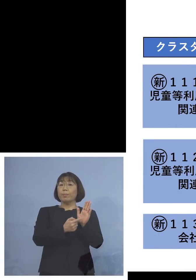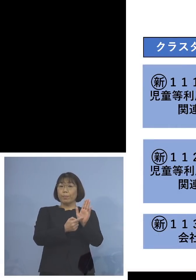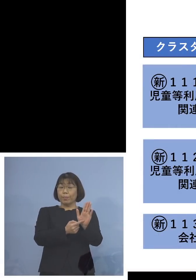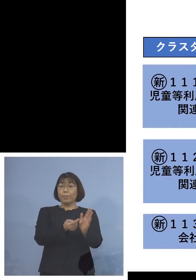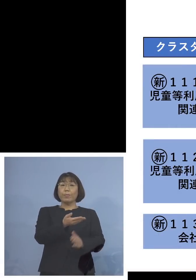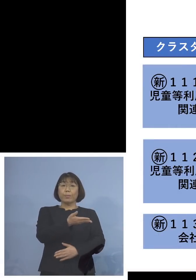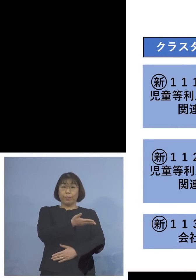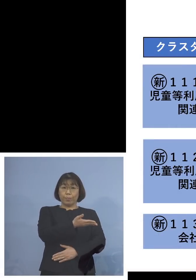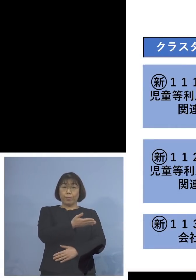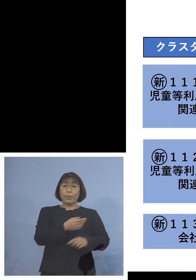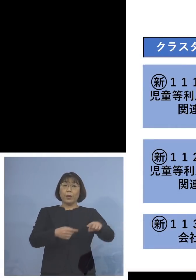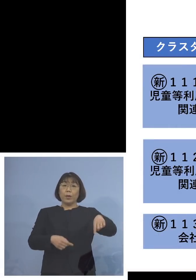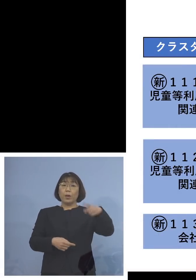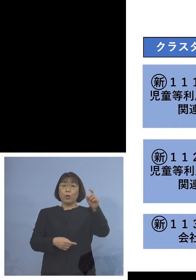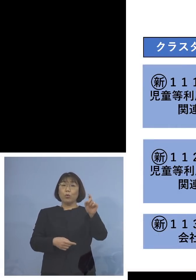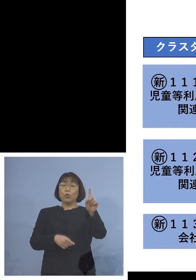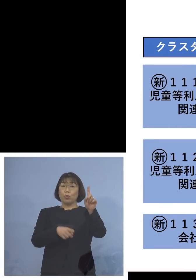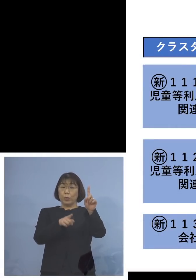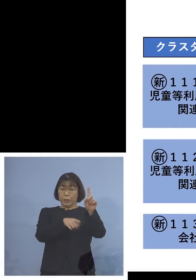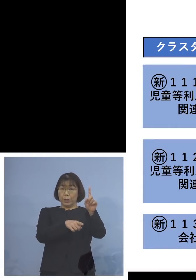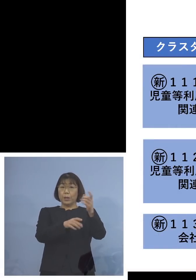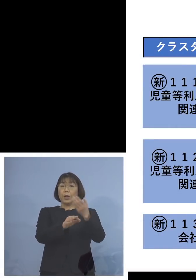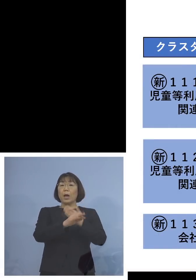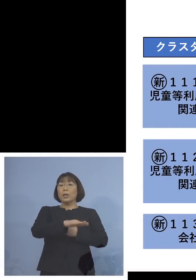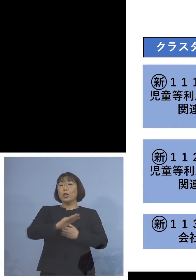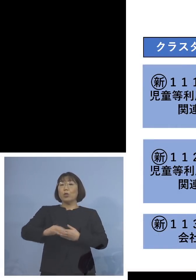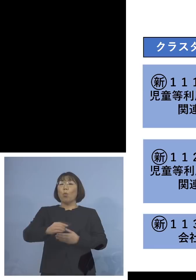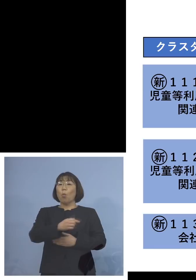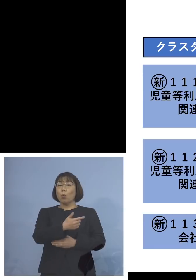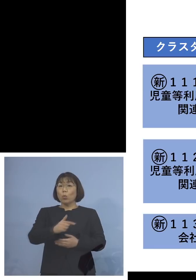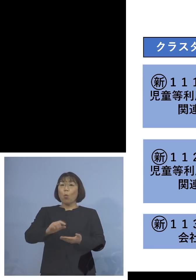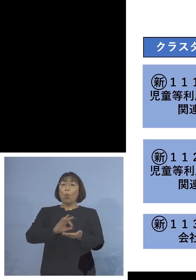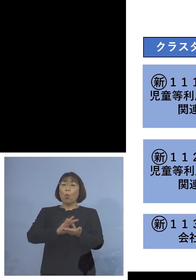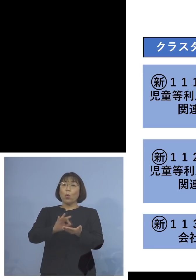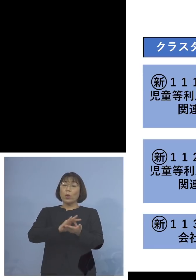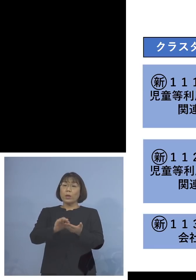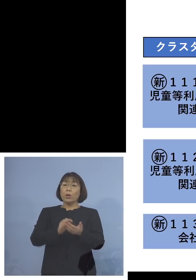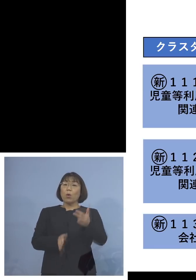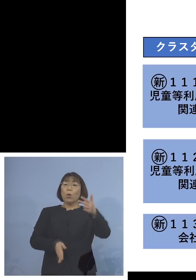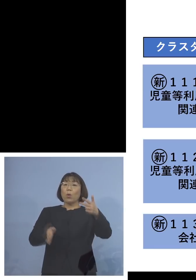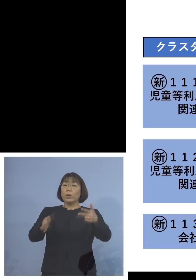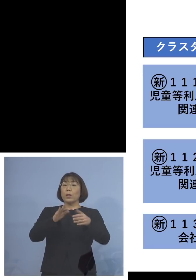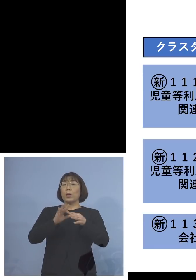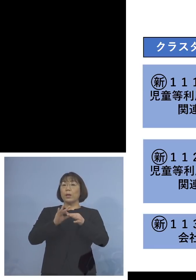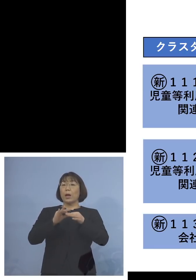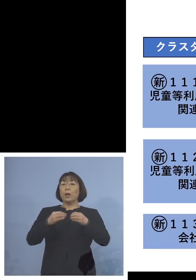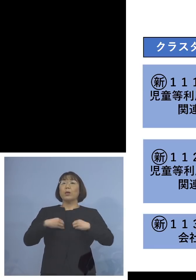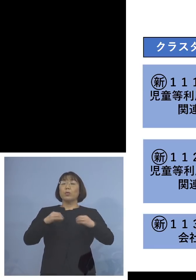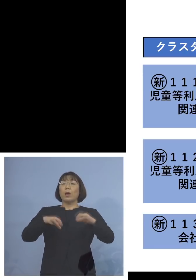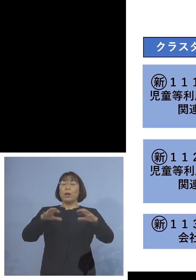「111例目児童等利用施設 関連クラスター」、利用者が19名